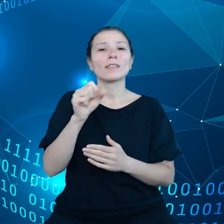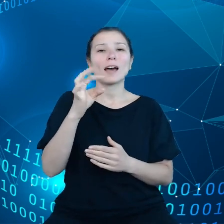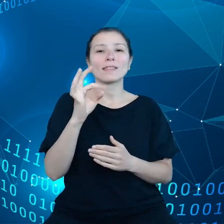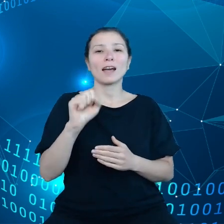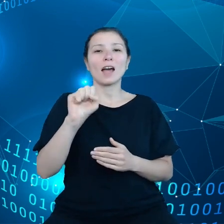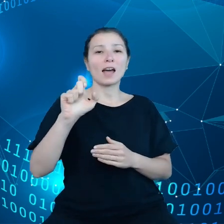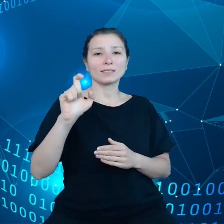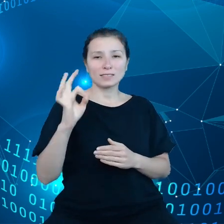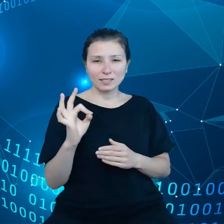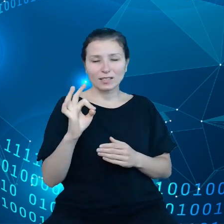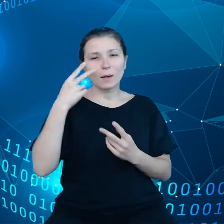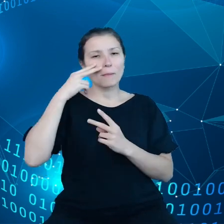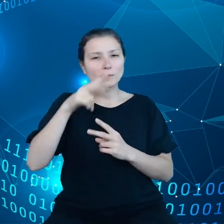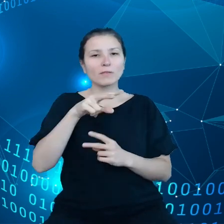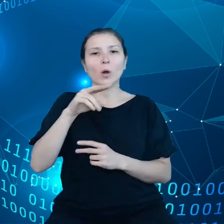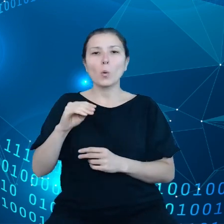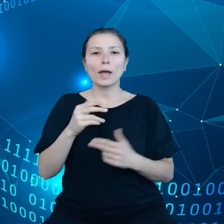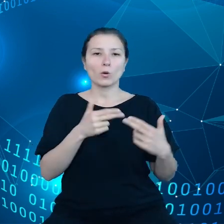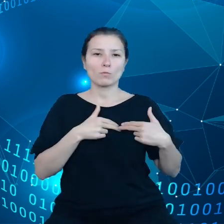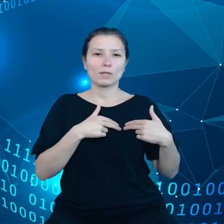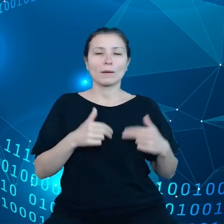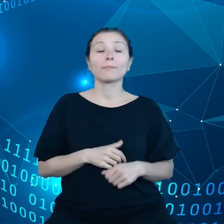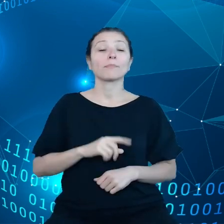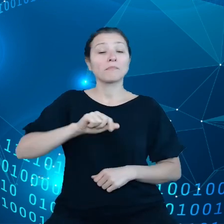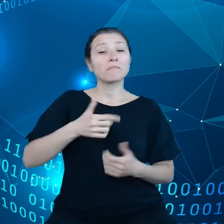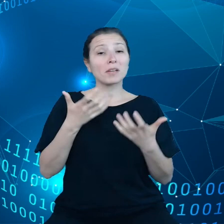Przede wszystkim zależy nam na uzyskaniu uczciwości, jeżeli